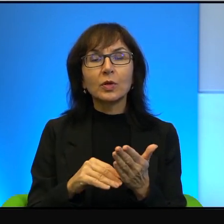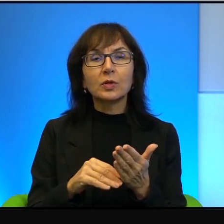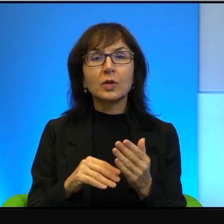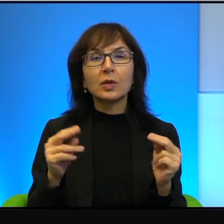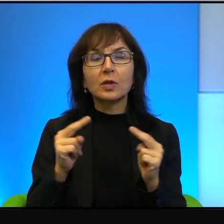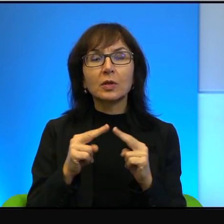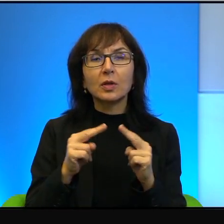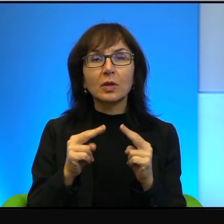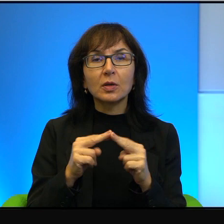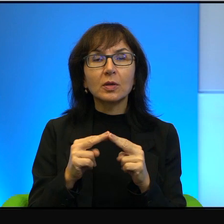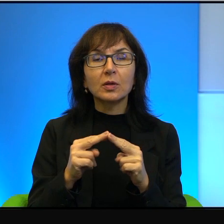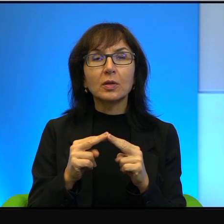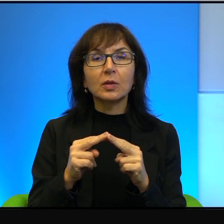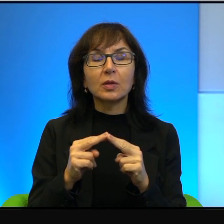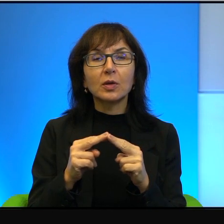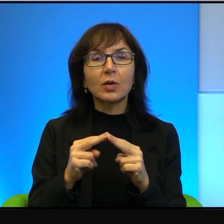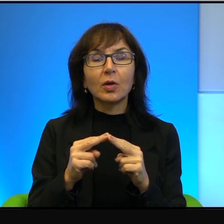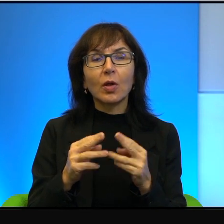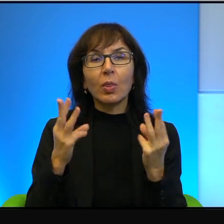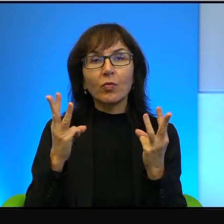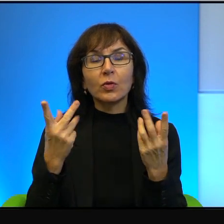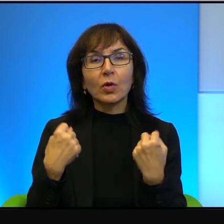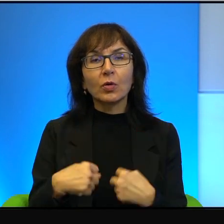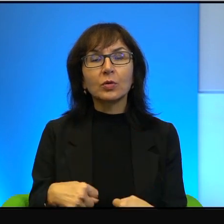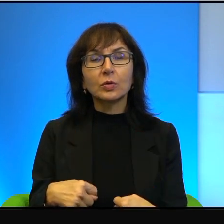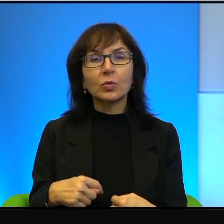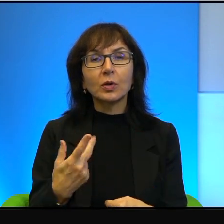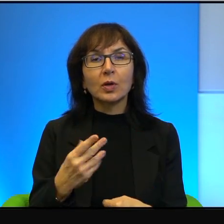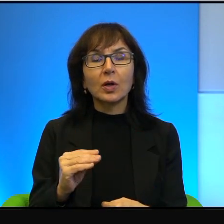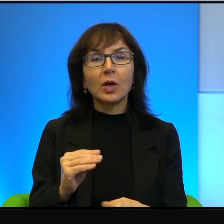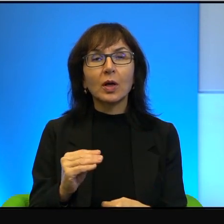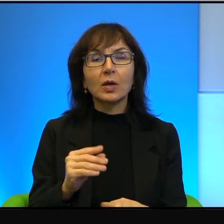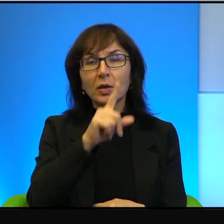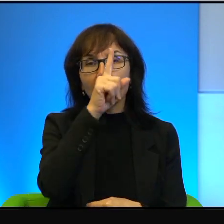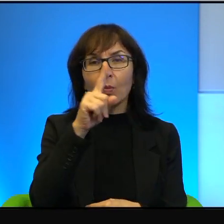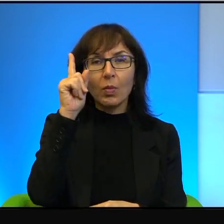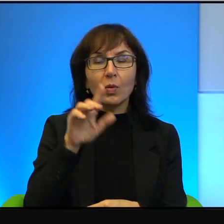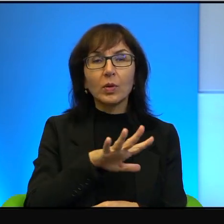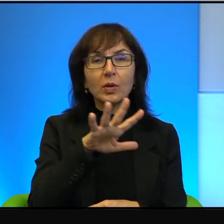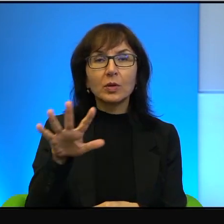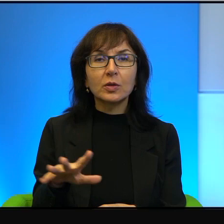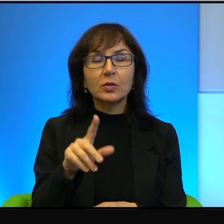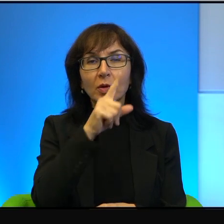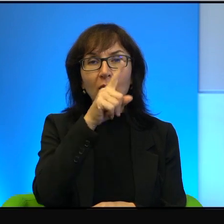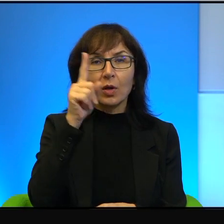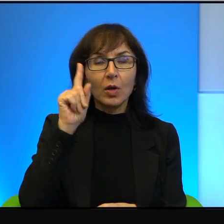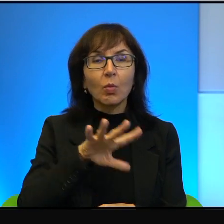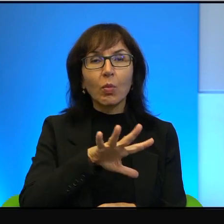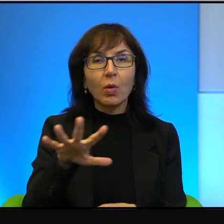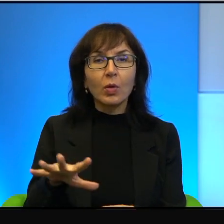a składały elity, a nie społeczeństwo. Społeczeństwa są bardzo antyizraelskie,